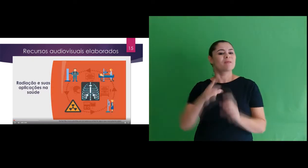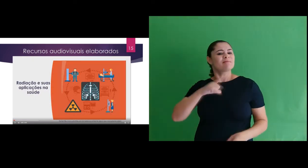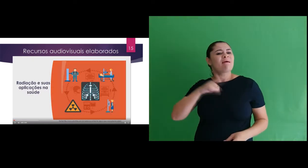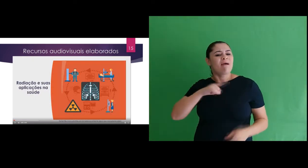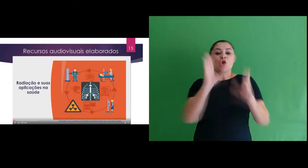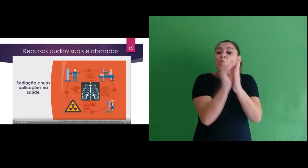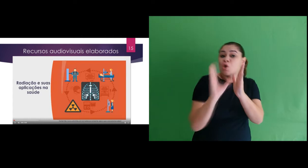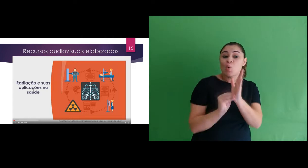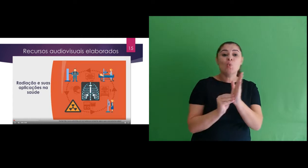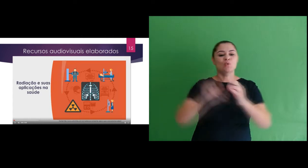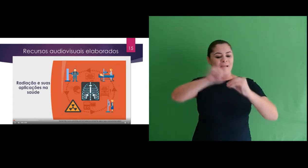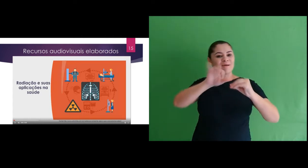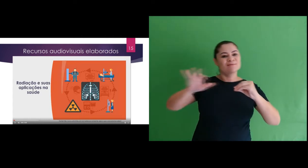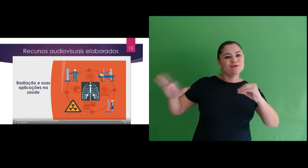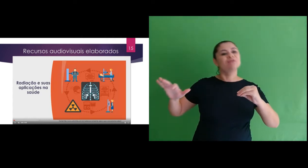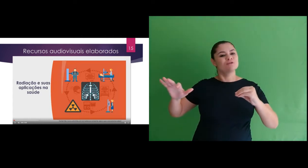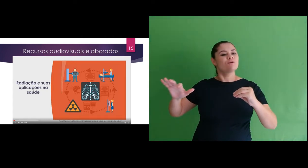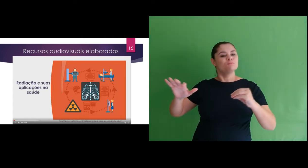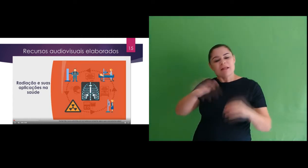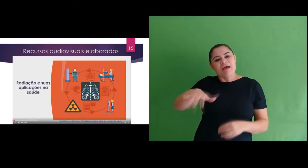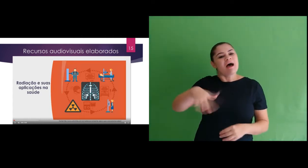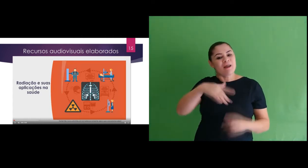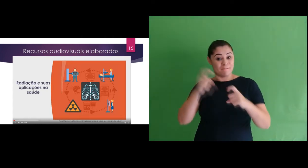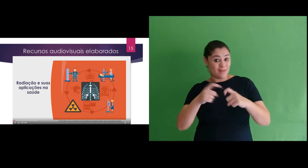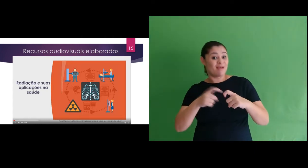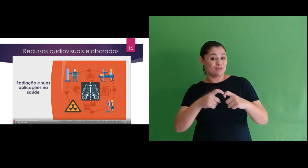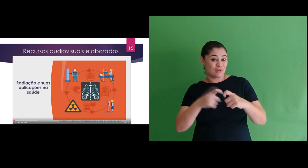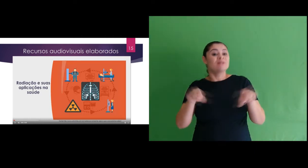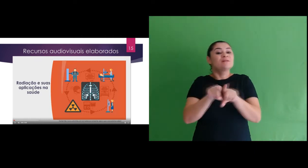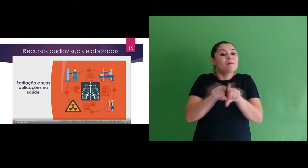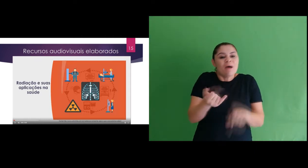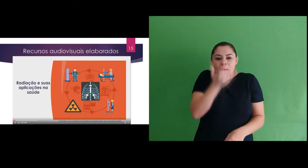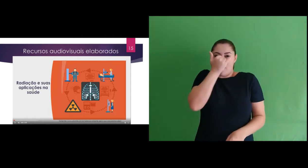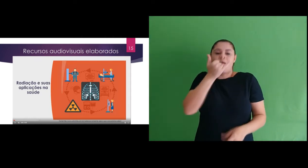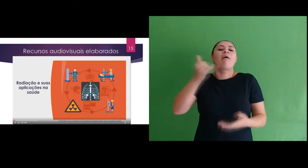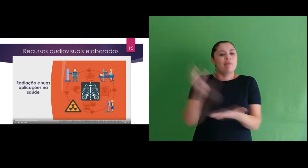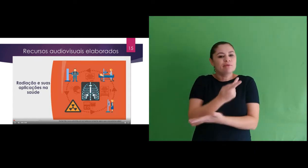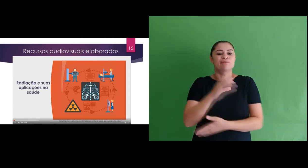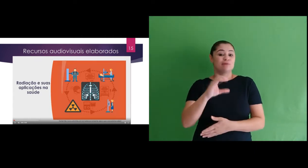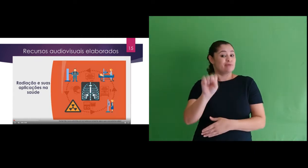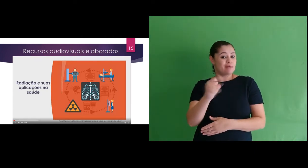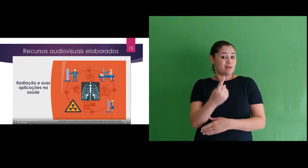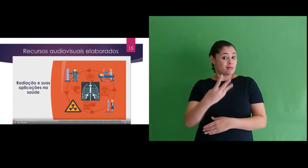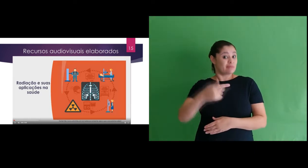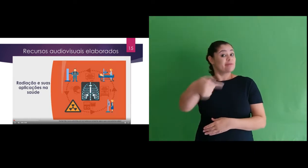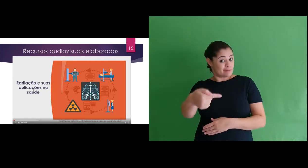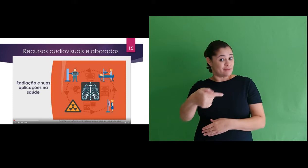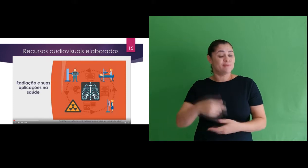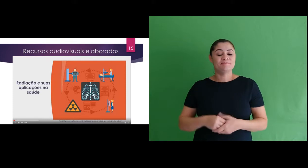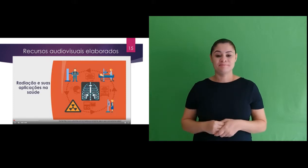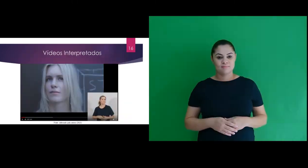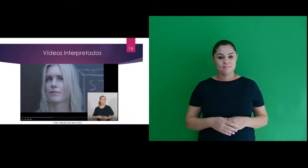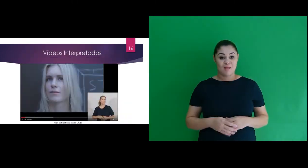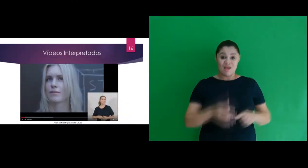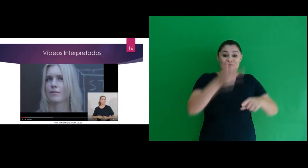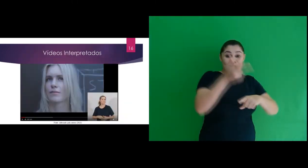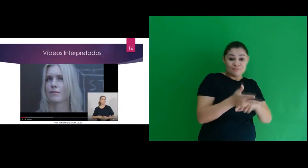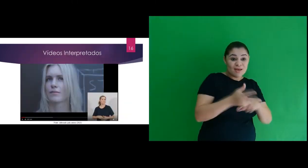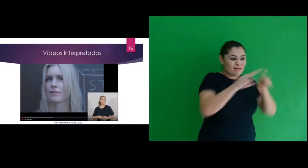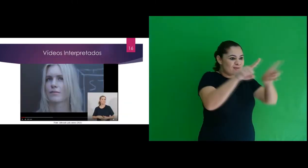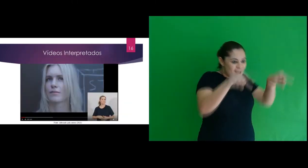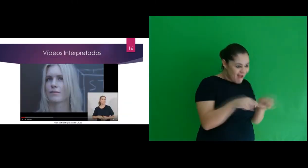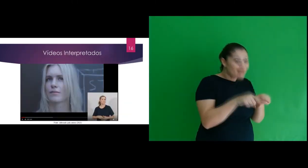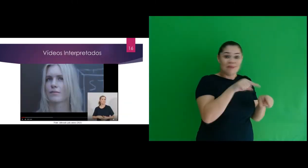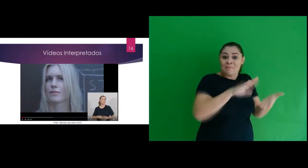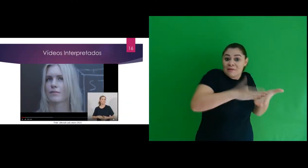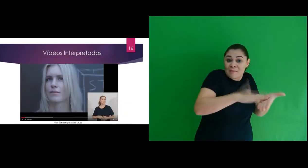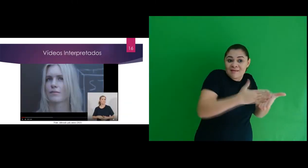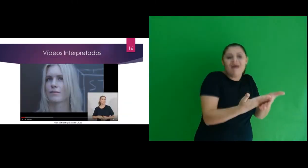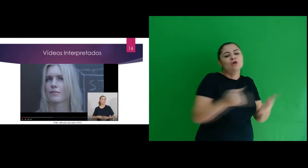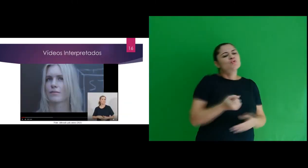trabalho os conteúdos sobre radiação voltada a medicina e o acidente do Césio-137. Quanto aos